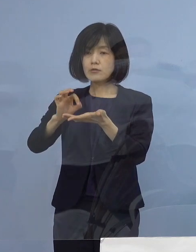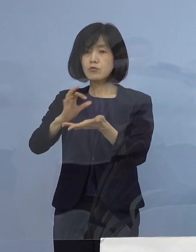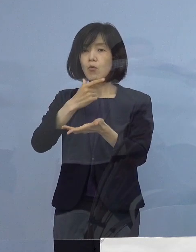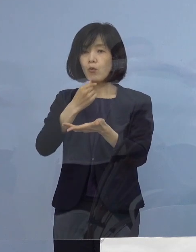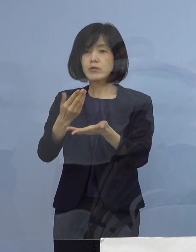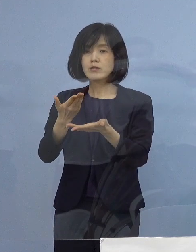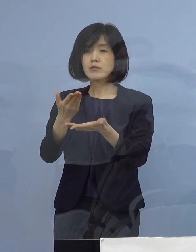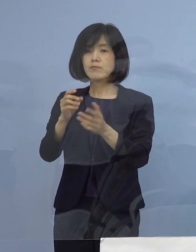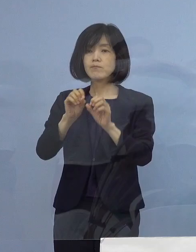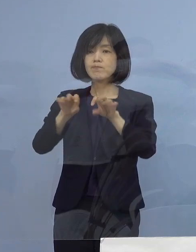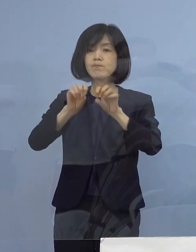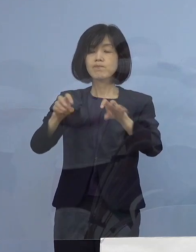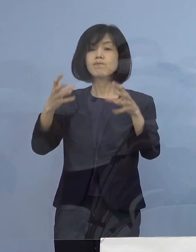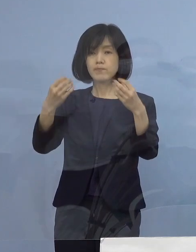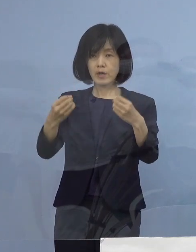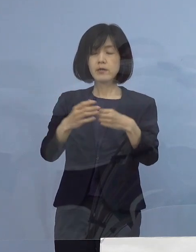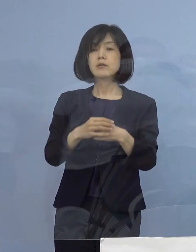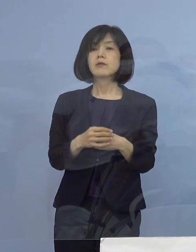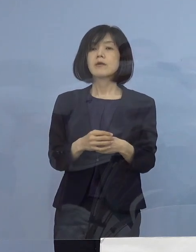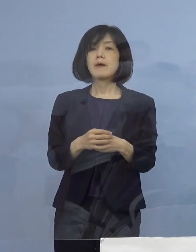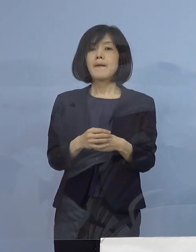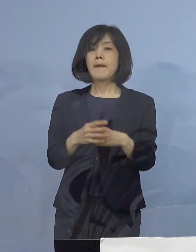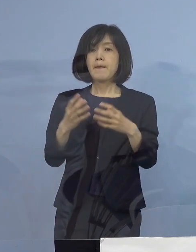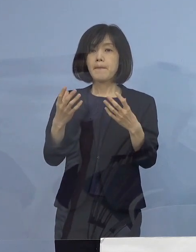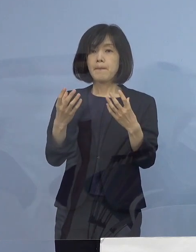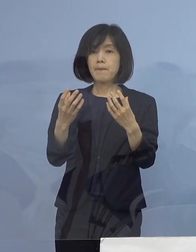そして当初、まず目標とするところ